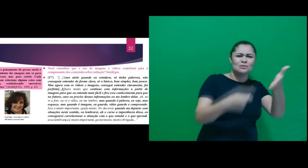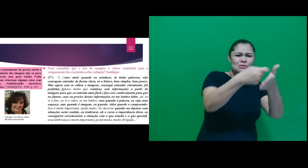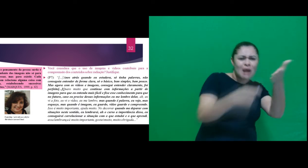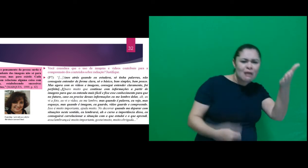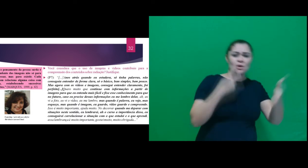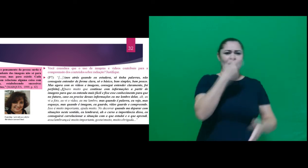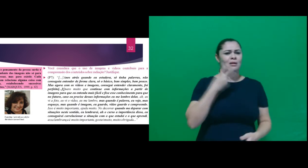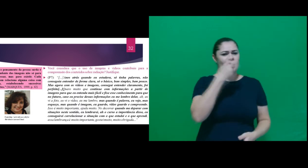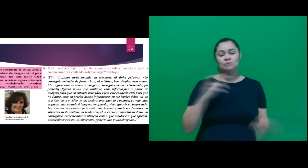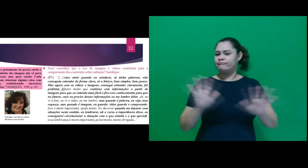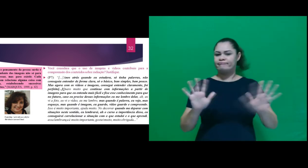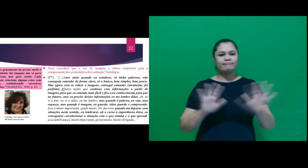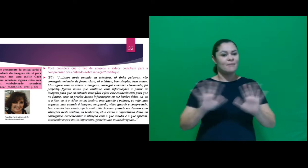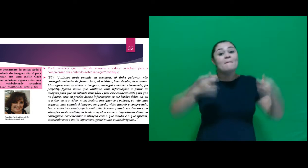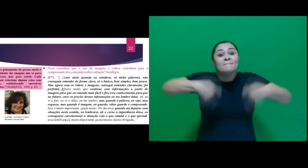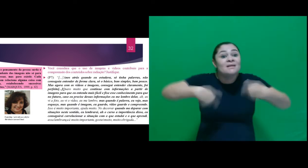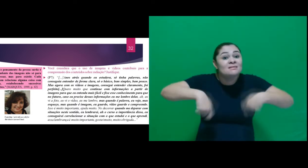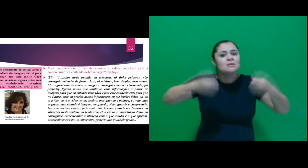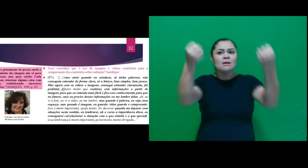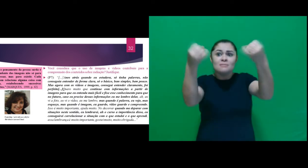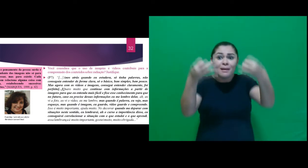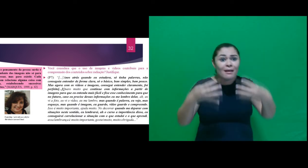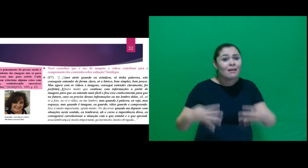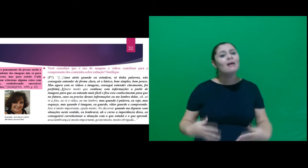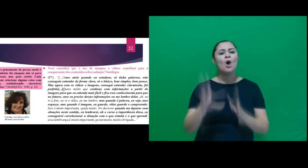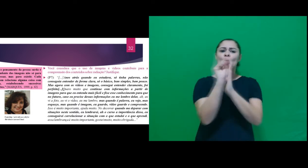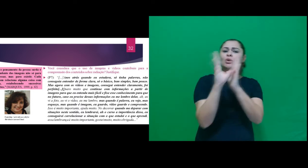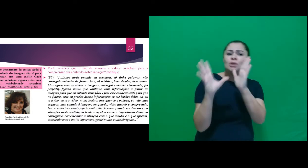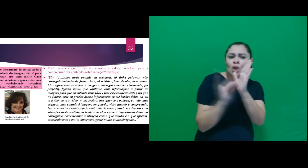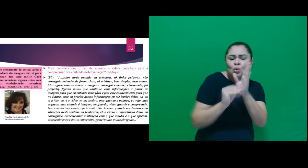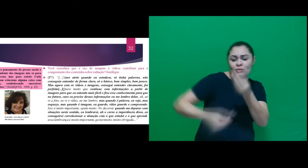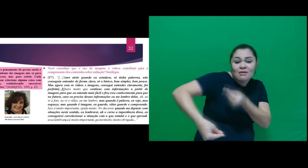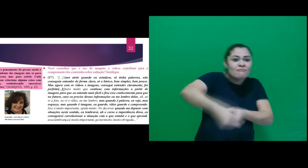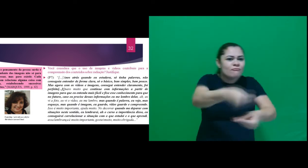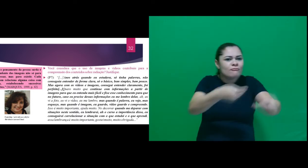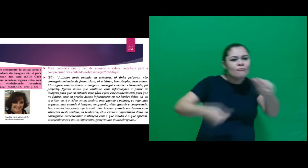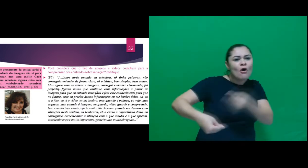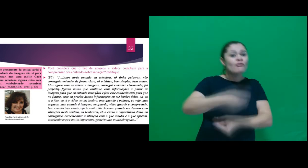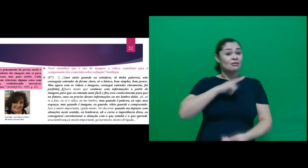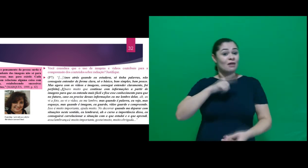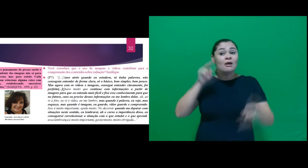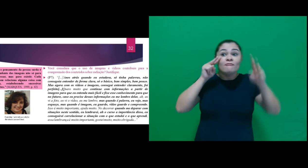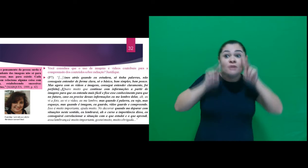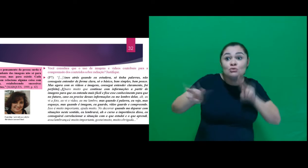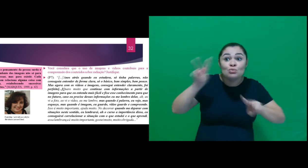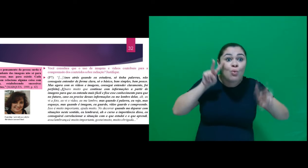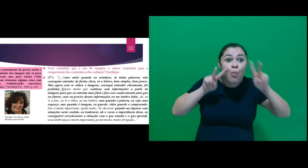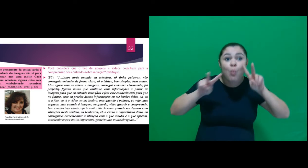a textos e oralidade, é necessário explicar o conteúdo de forma que envolva a especificidade